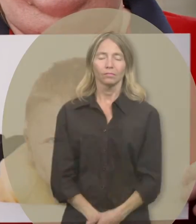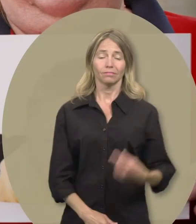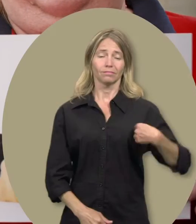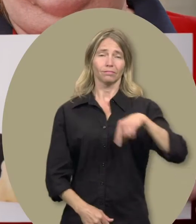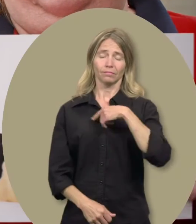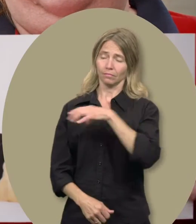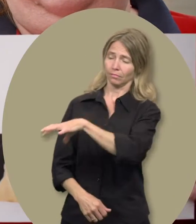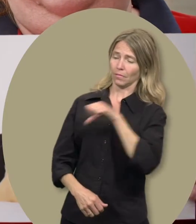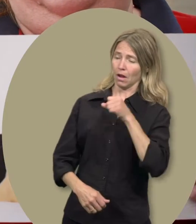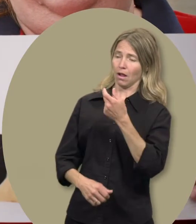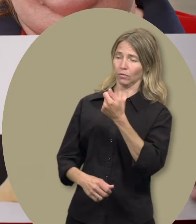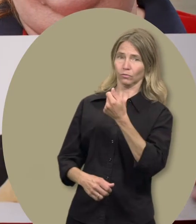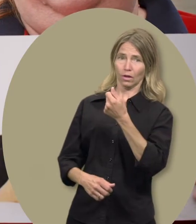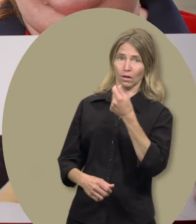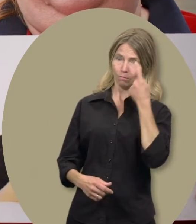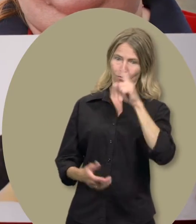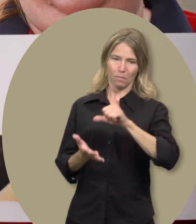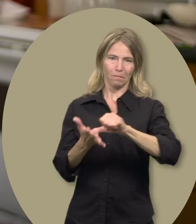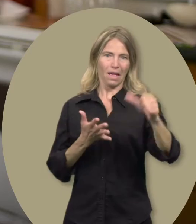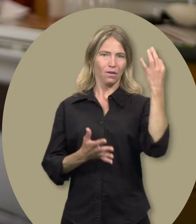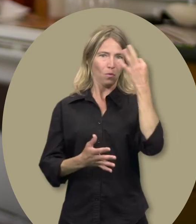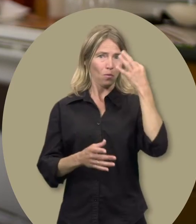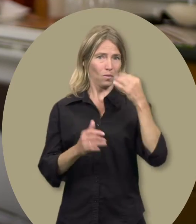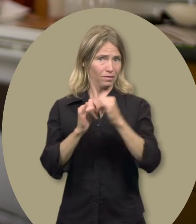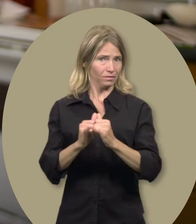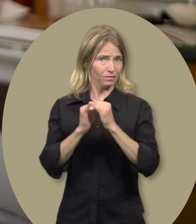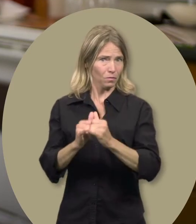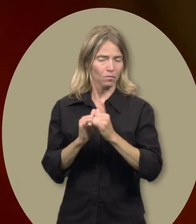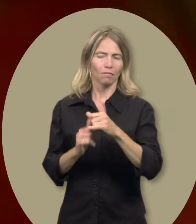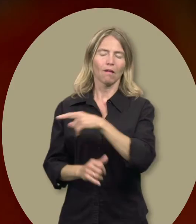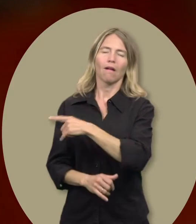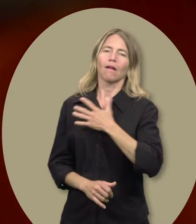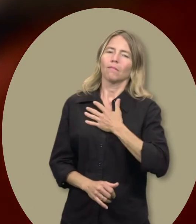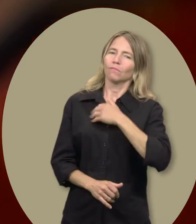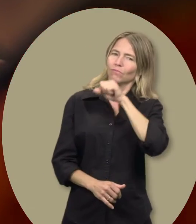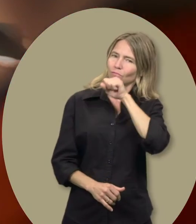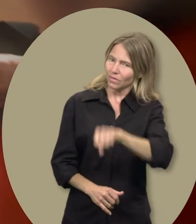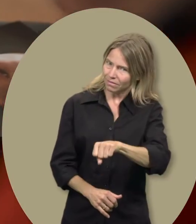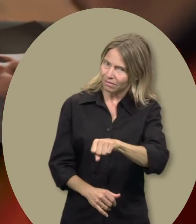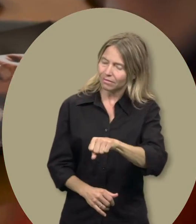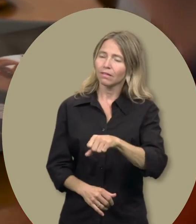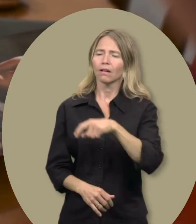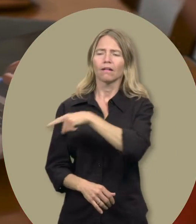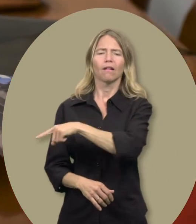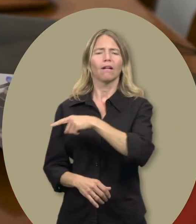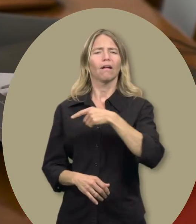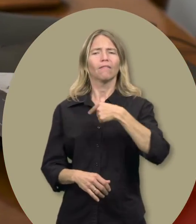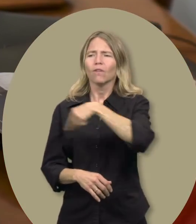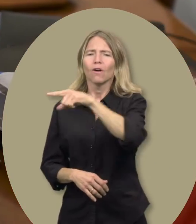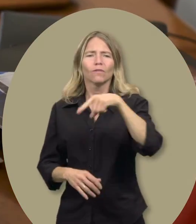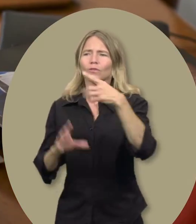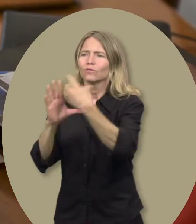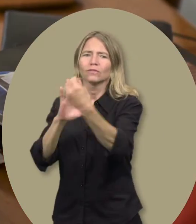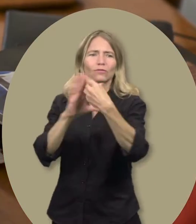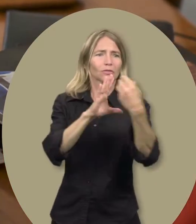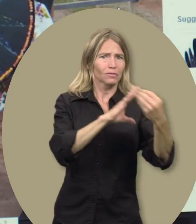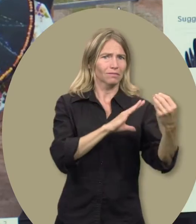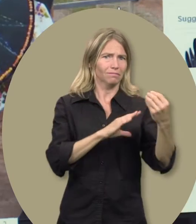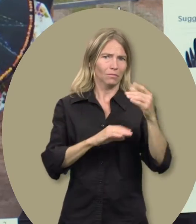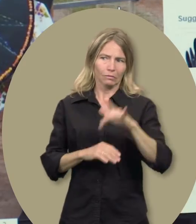Amy : Nous l’utilisons pour ses leçons d’équitation. Il adore ça. Parce que ça lui permet d’aller à des endroits